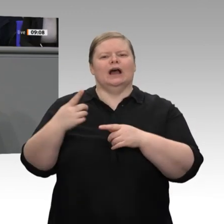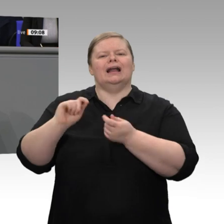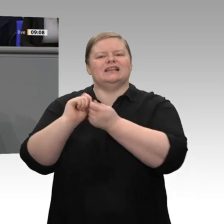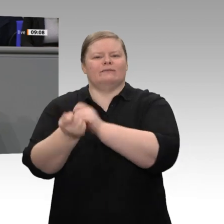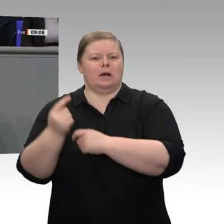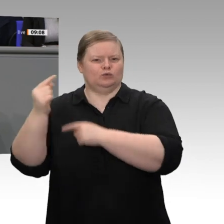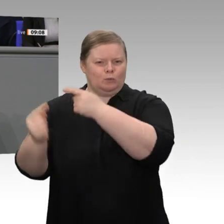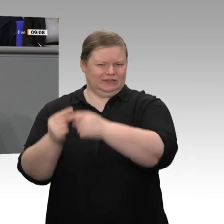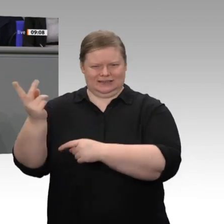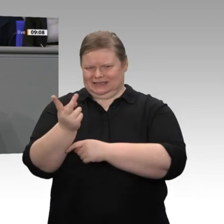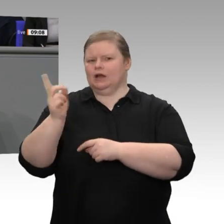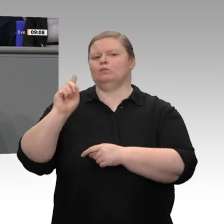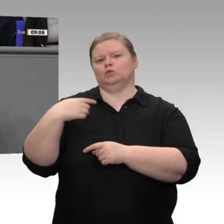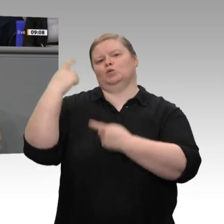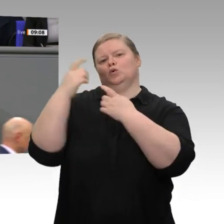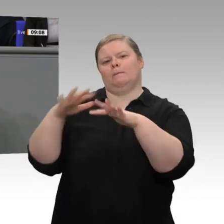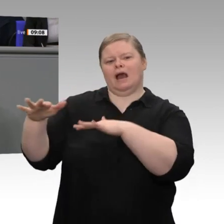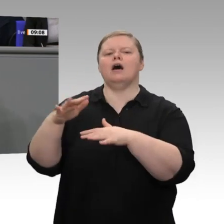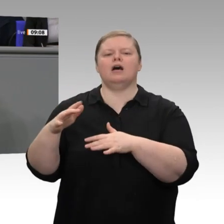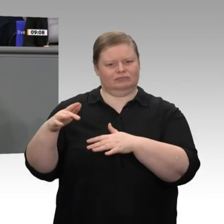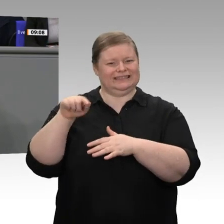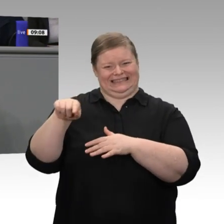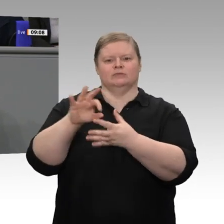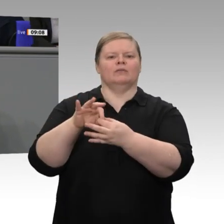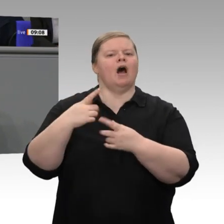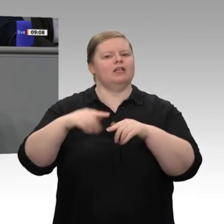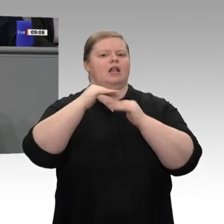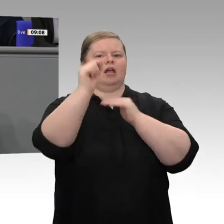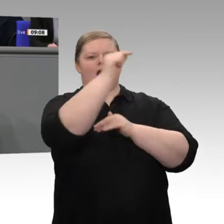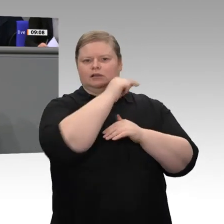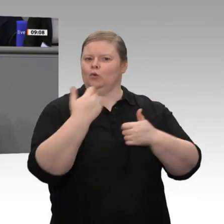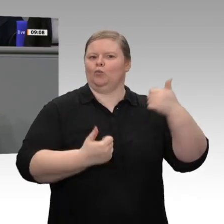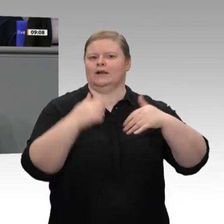Ländern in Asien, in Amerika und auch anderswo in Europa. Deshalb, meine sehr verehrten